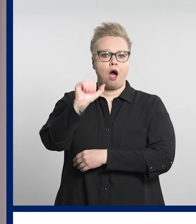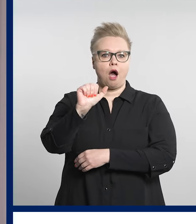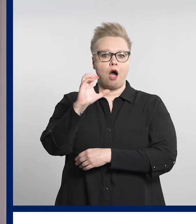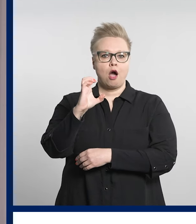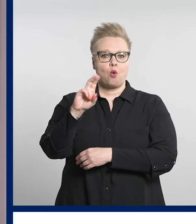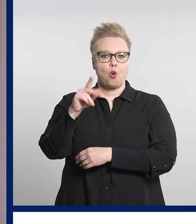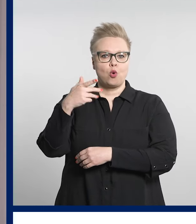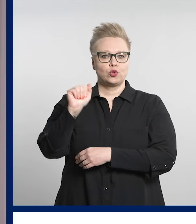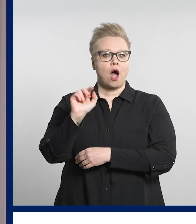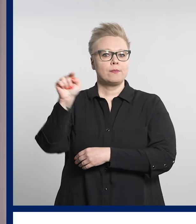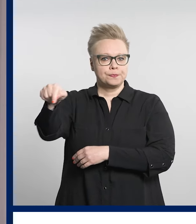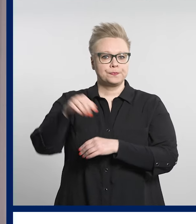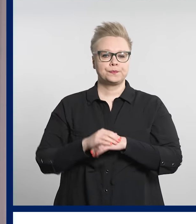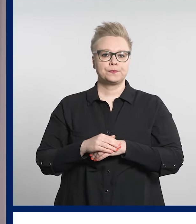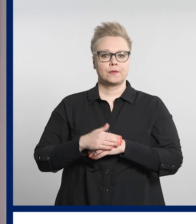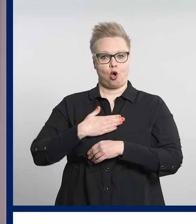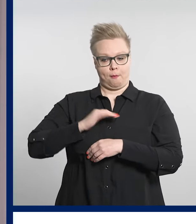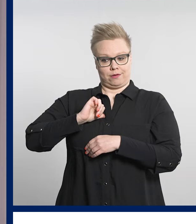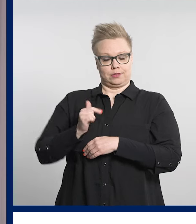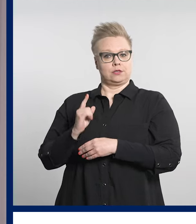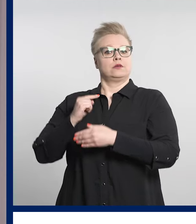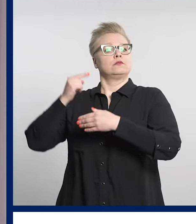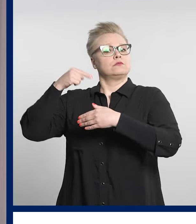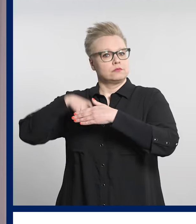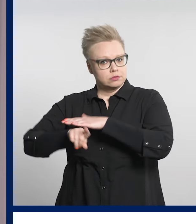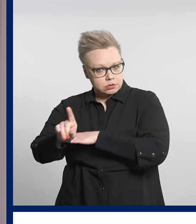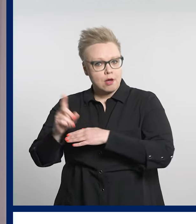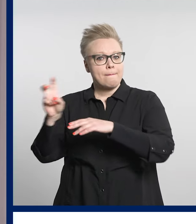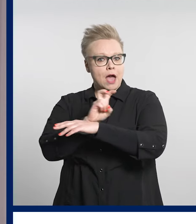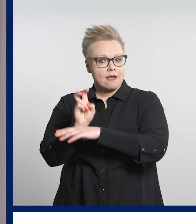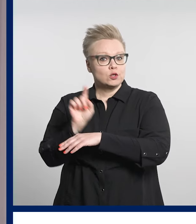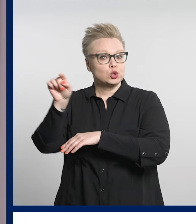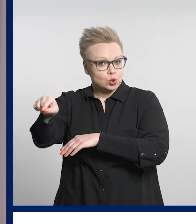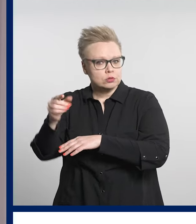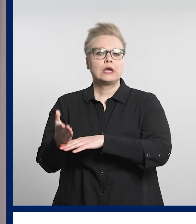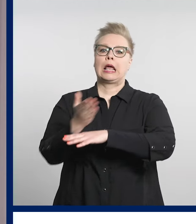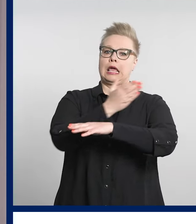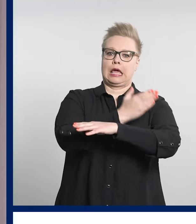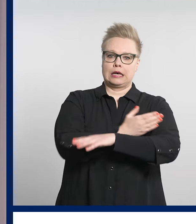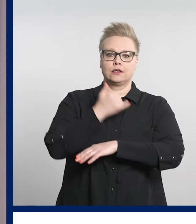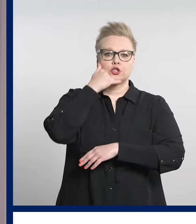Ennen omatoimista päivystykseen hakeutumista tulee aina soittaa